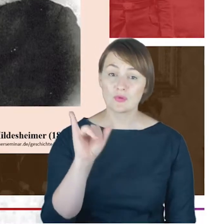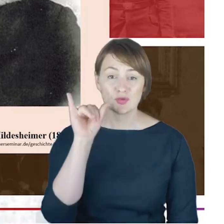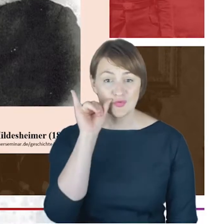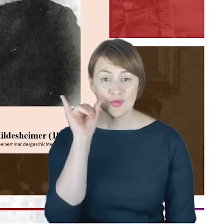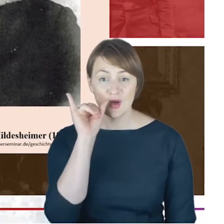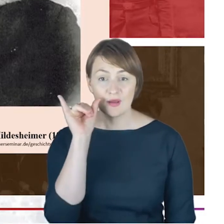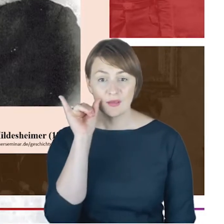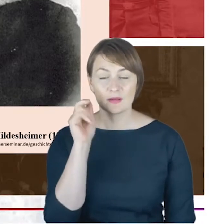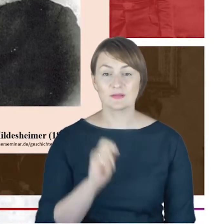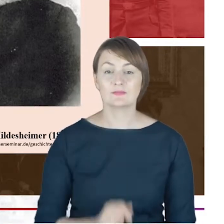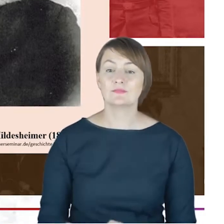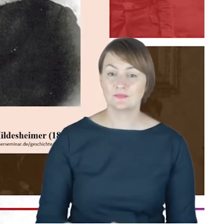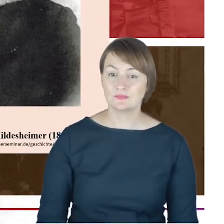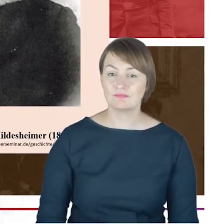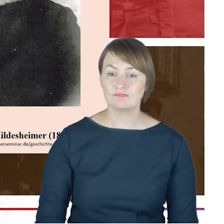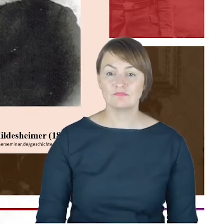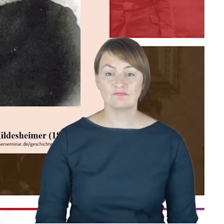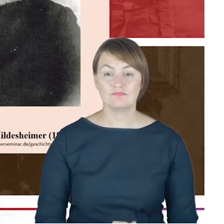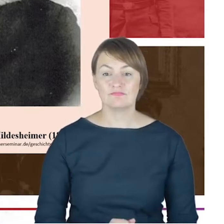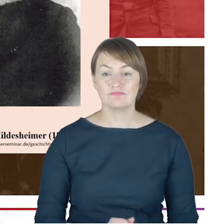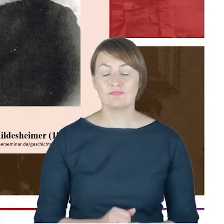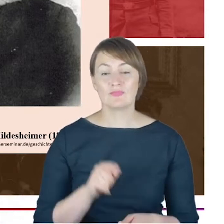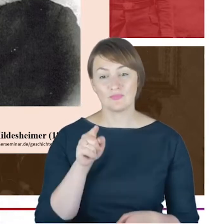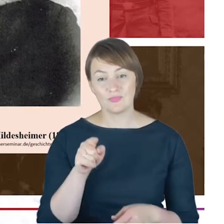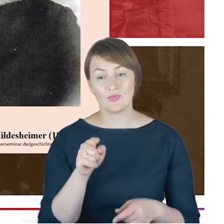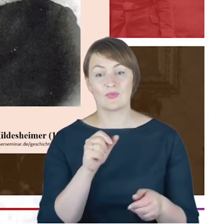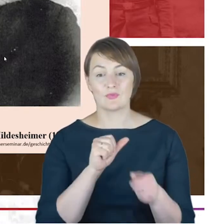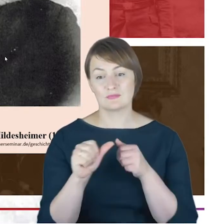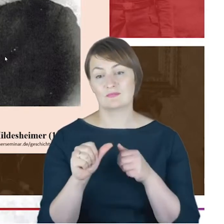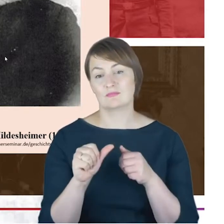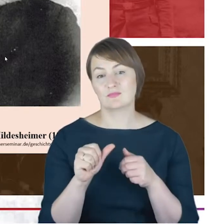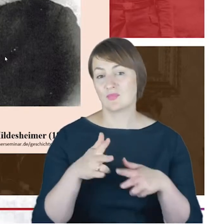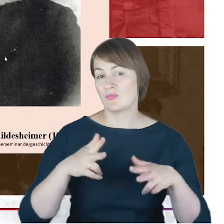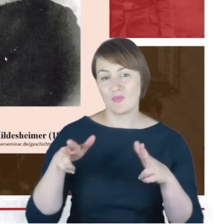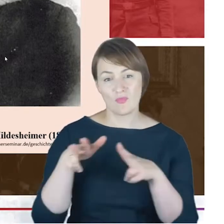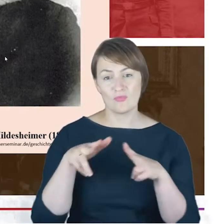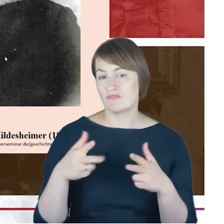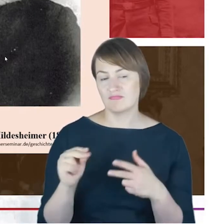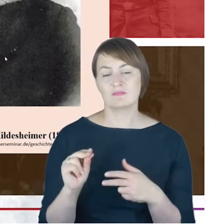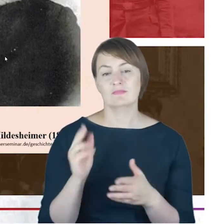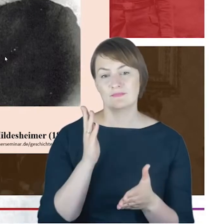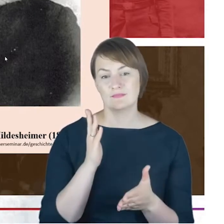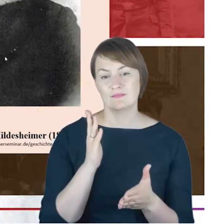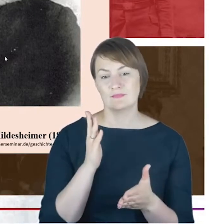Rabina Cohna. Nie jest to nikt inny z jego rodziny. Jest to Proszę Państwa dr Azriel Hildesheimer,